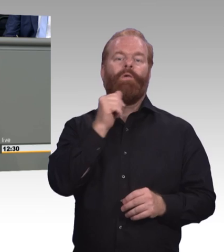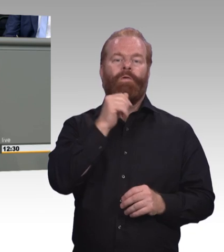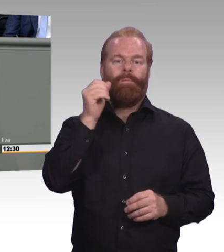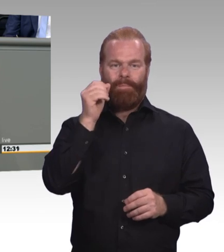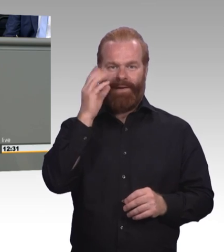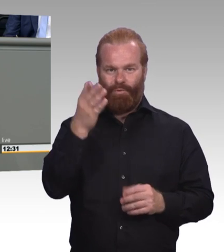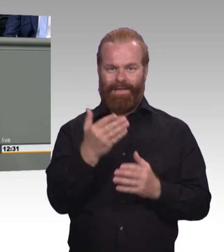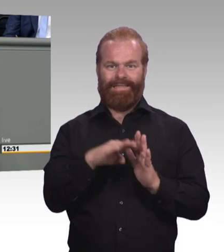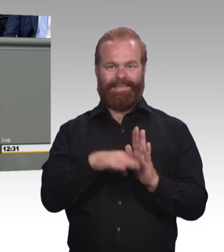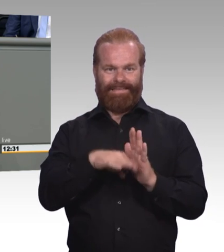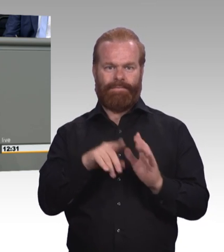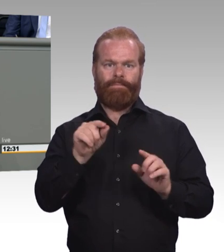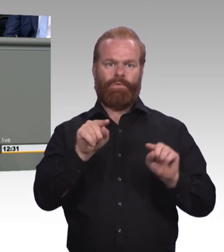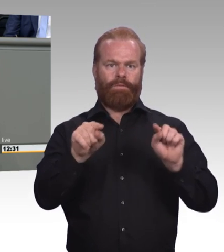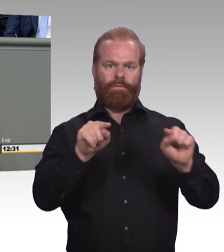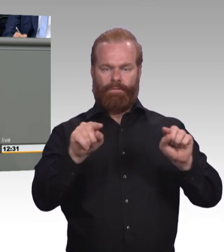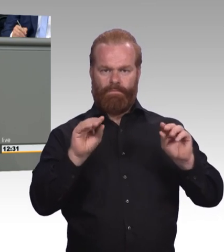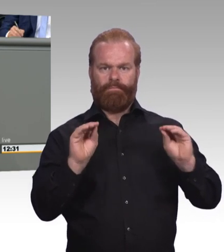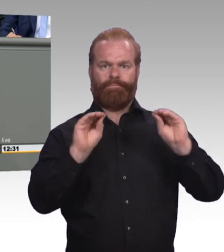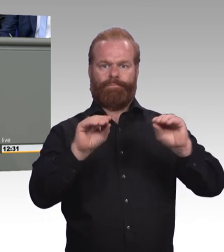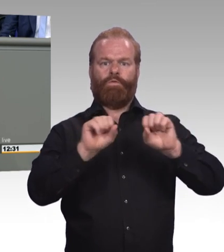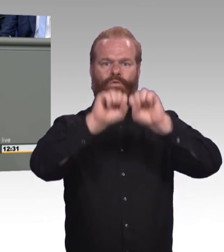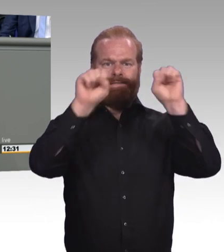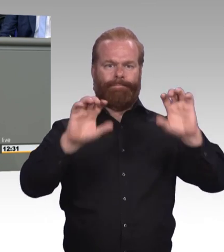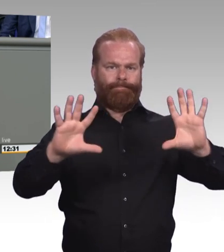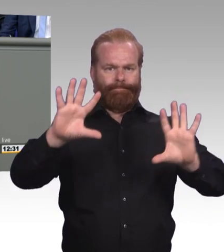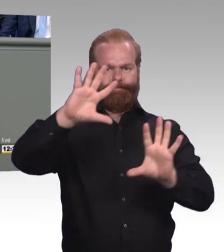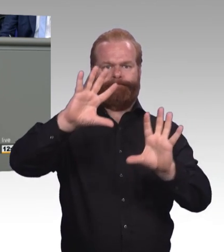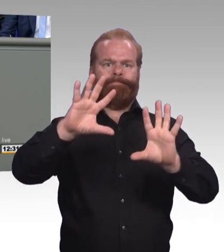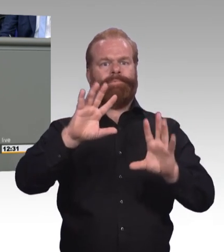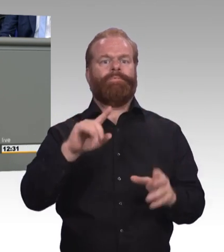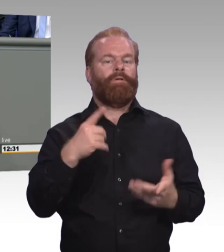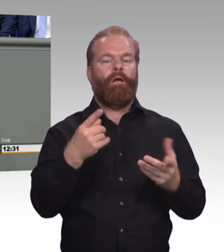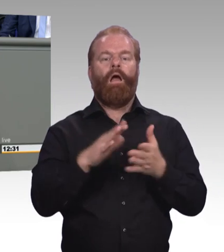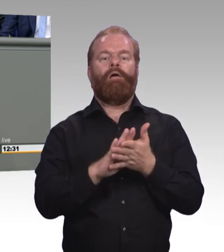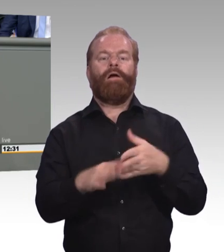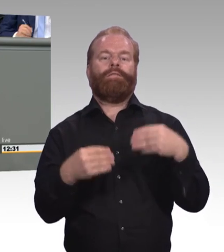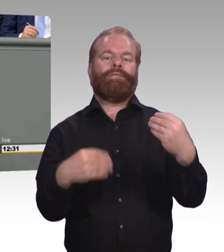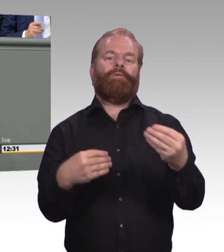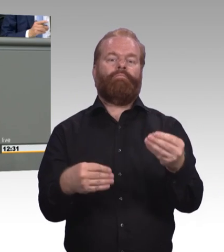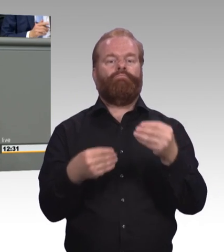Im klassischen dualen mit den zwei Lernorten. Mit den zwei guten Gesetzen, die sollten wir uns auch für den wachsenden Bereich